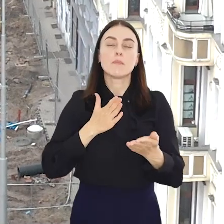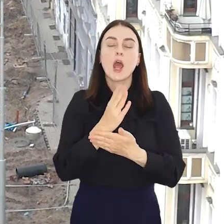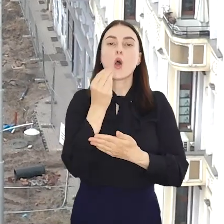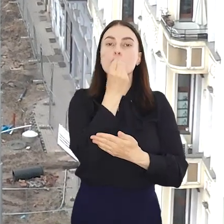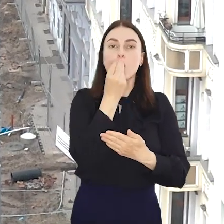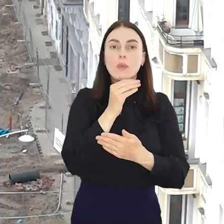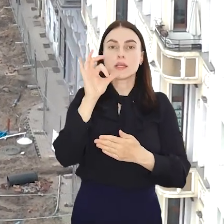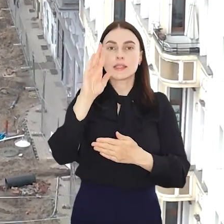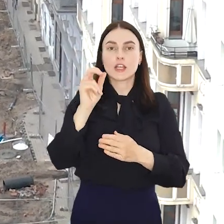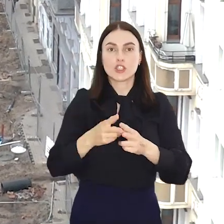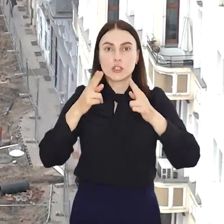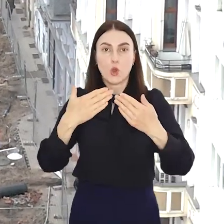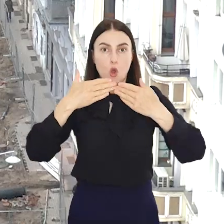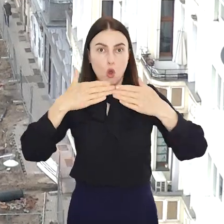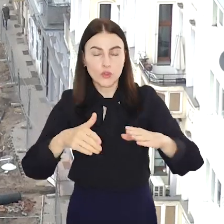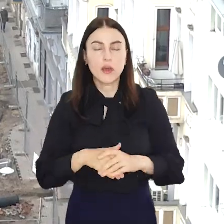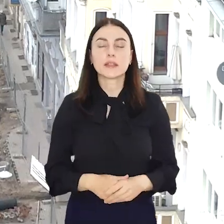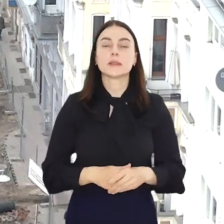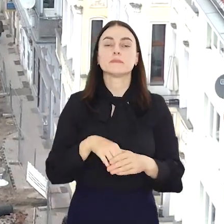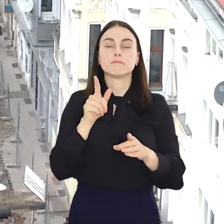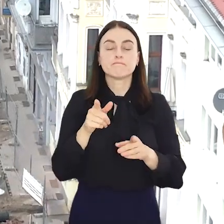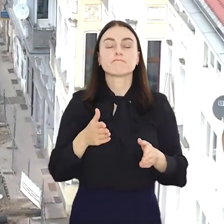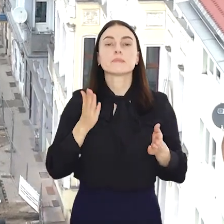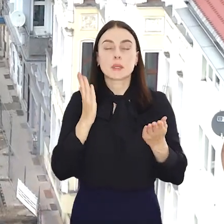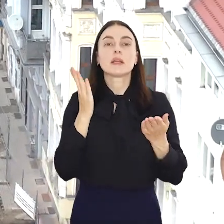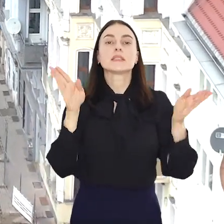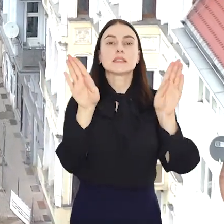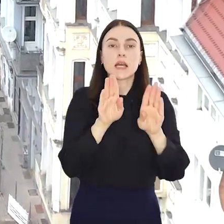Pomorską i Plac Staszica. Torowcy zamkną część ul.